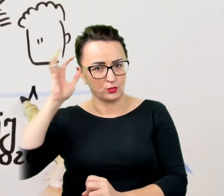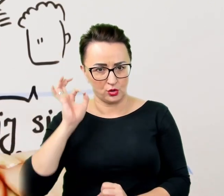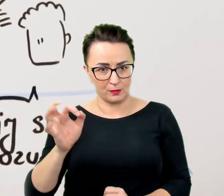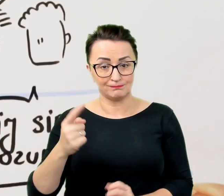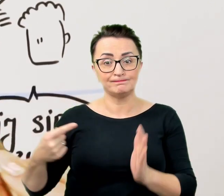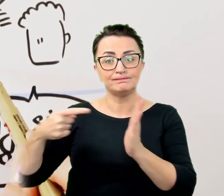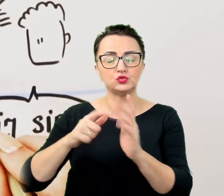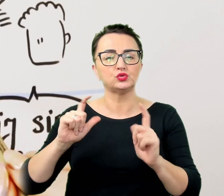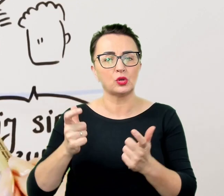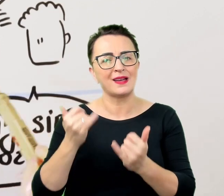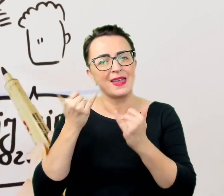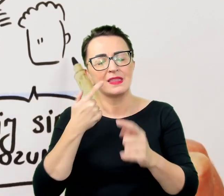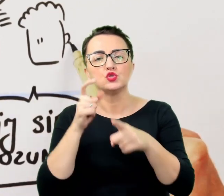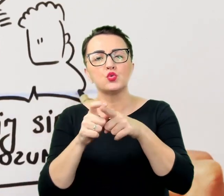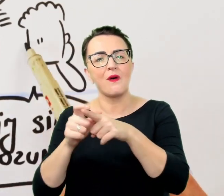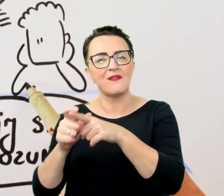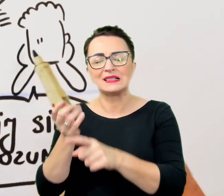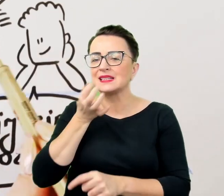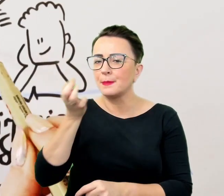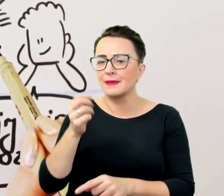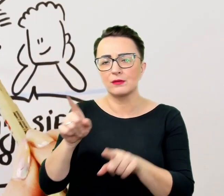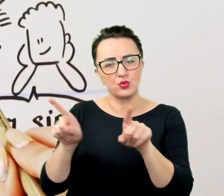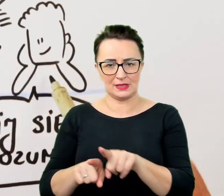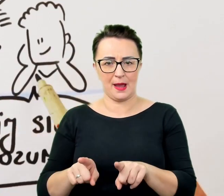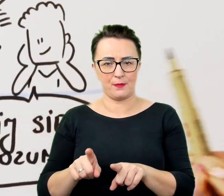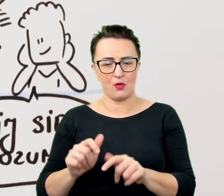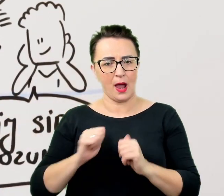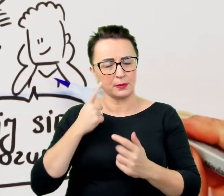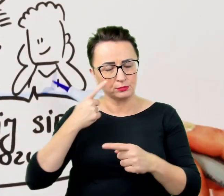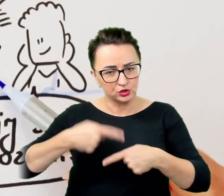żeby przekonać się że rozmówca nie potakuje odruchowo albo bez zrozumienia.